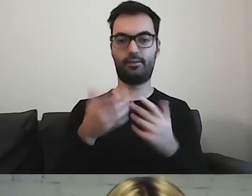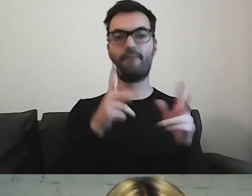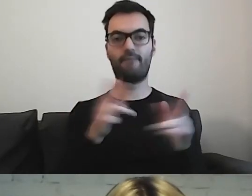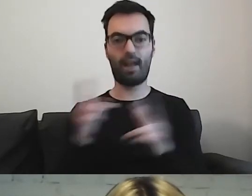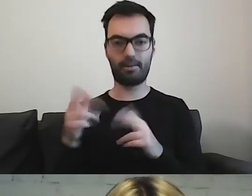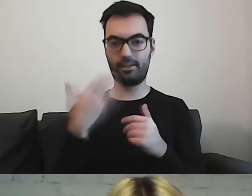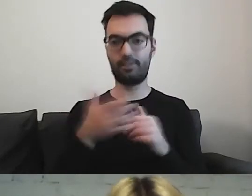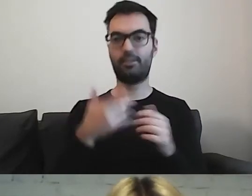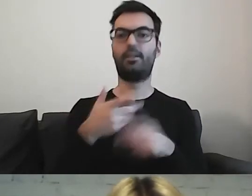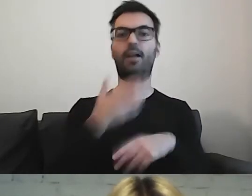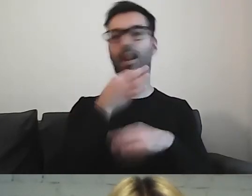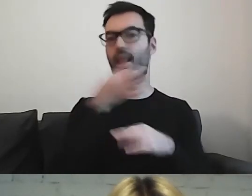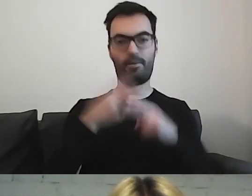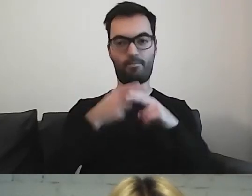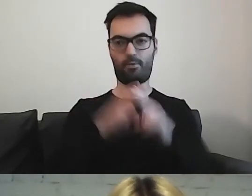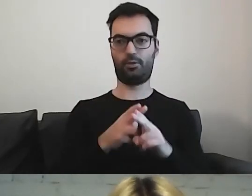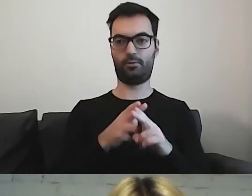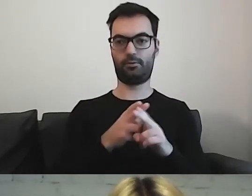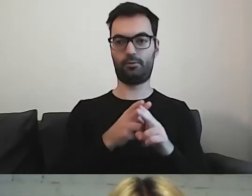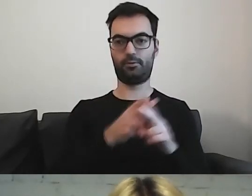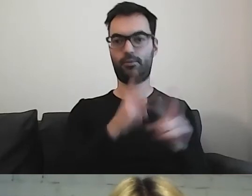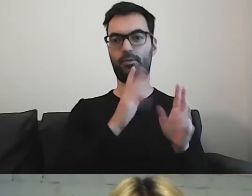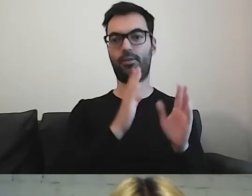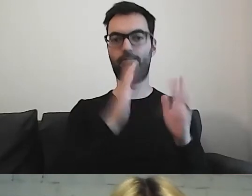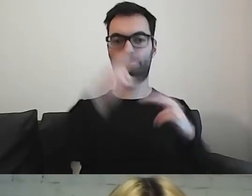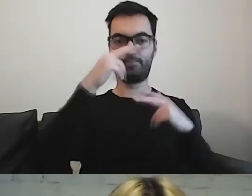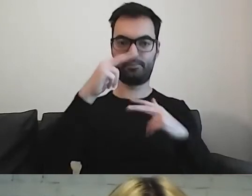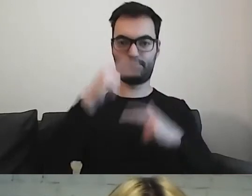to dzielmy na poszczególne grupy i akapity.